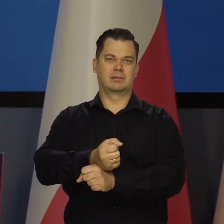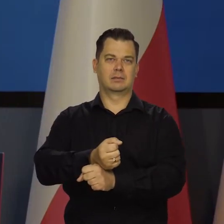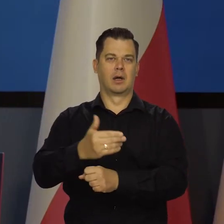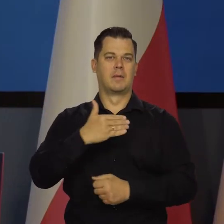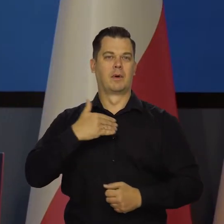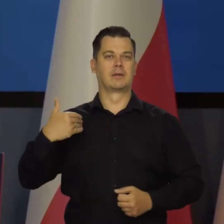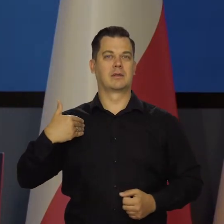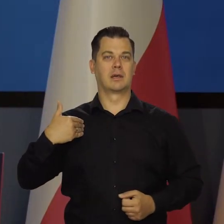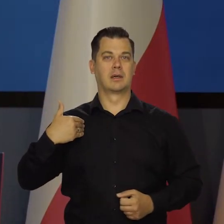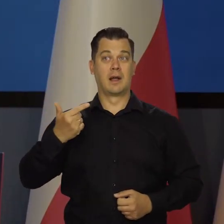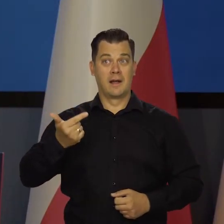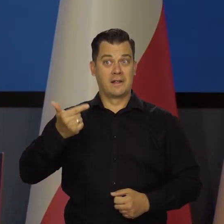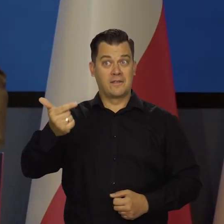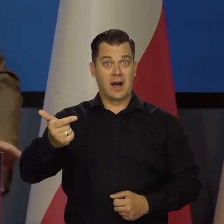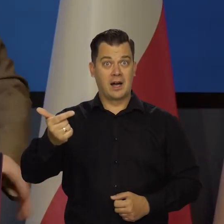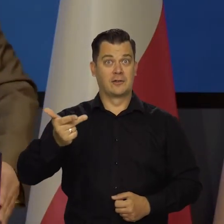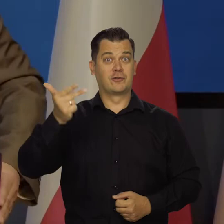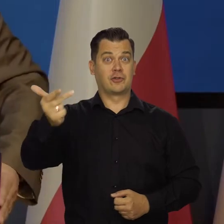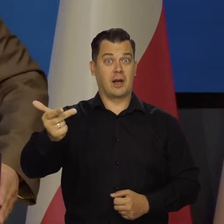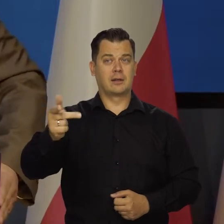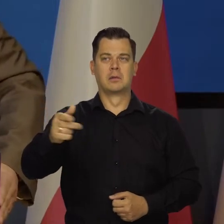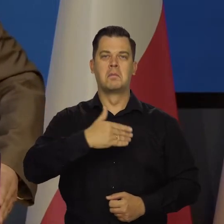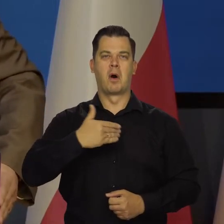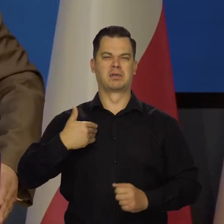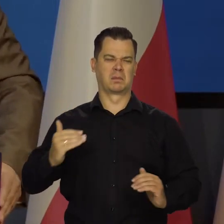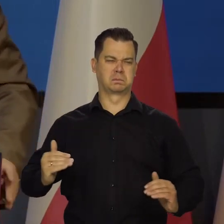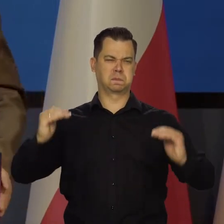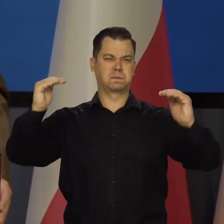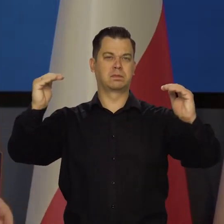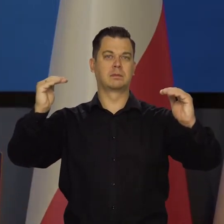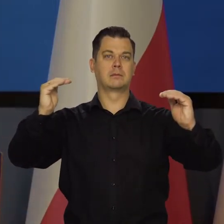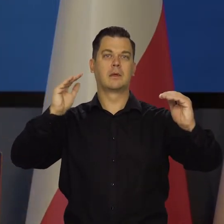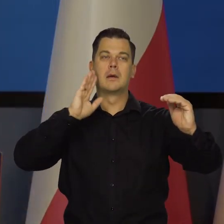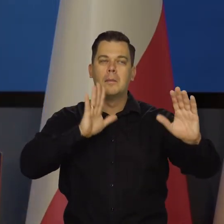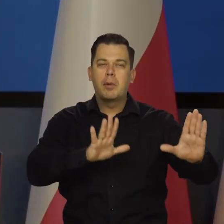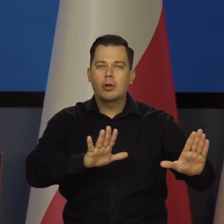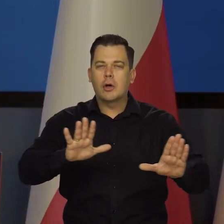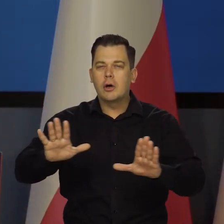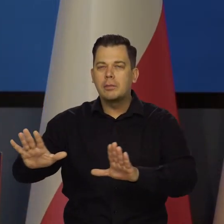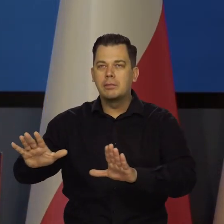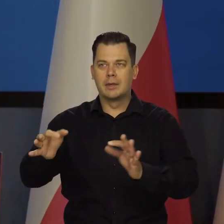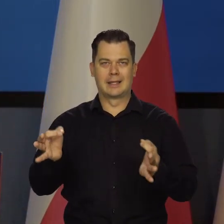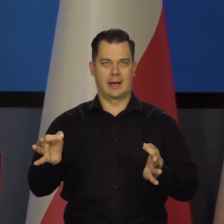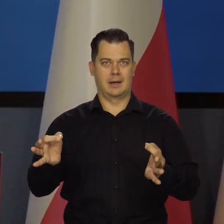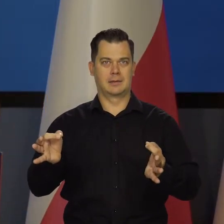bo za dwa-trzy lata już by tego nie mogły zrobić. Teraz jesteśmy o krok od wybicia się